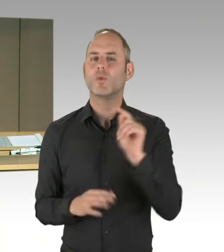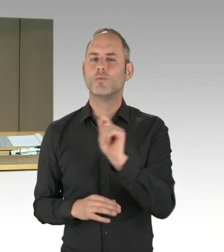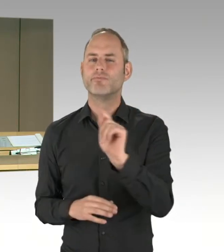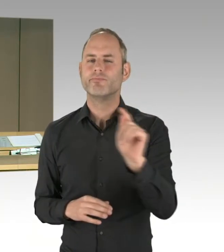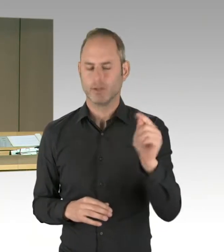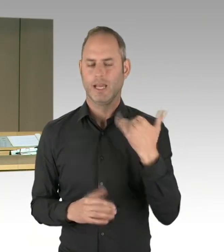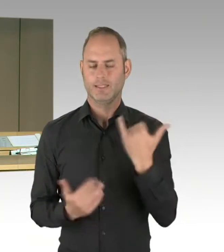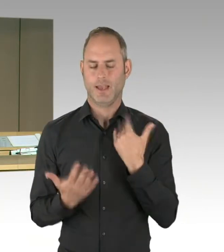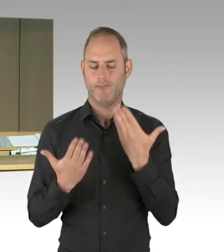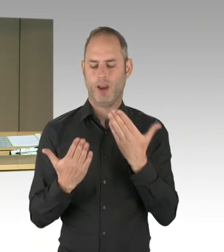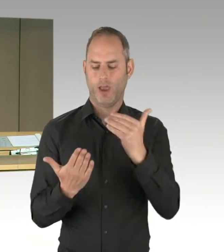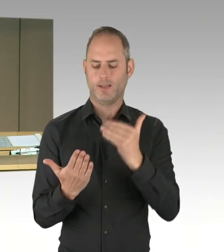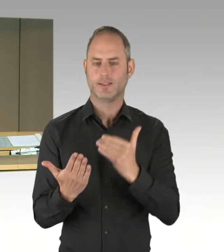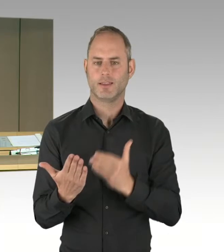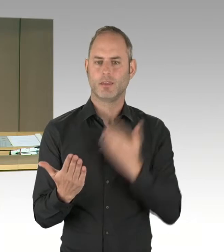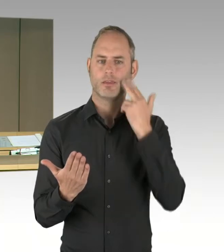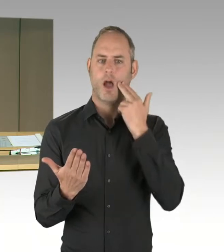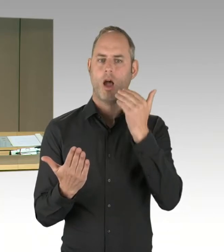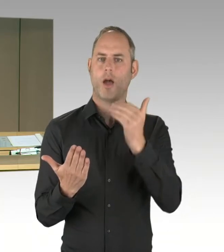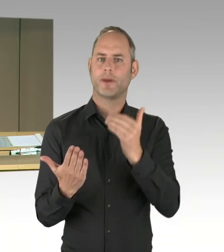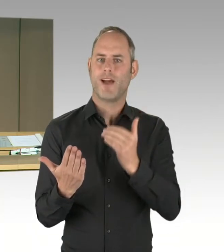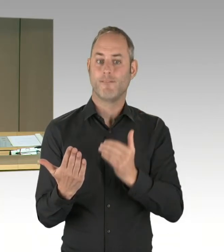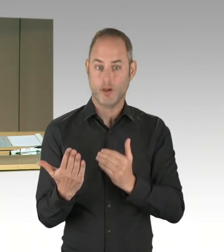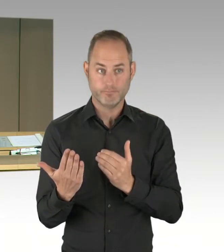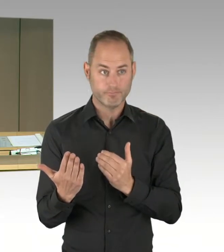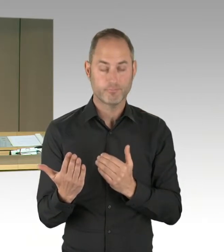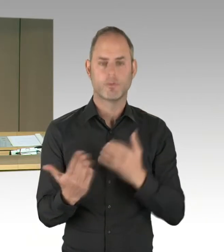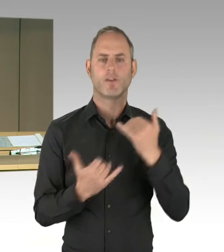Frau Remlinger, Herr Ubbelohde, Herr Friederici, Herr Dregger,